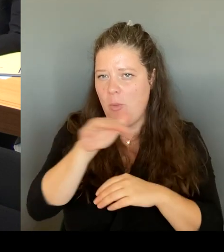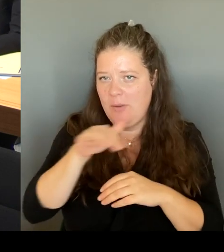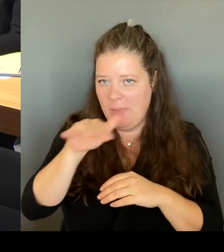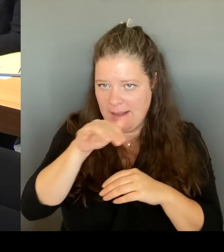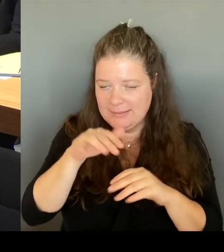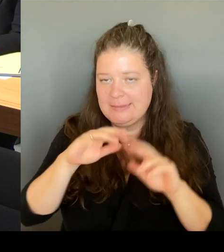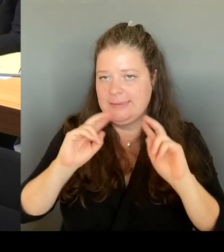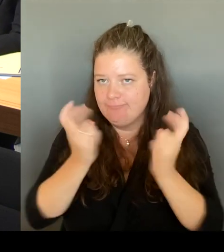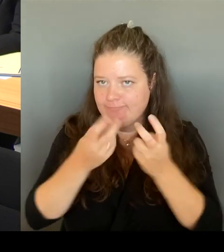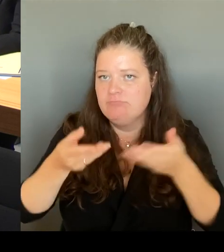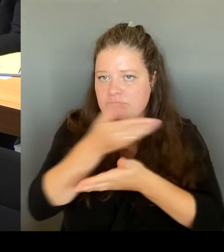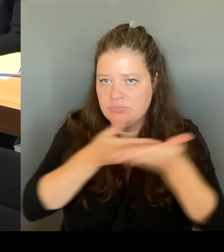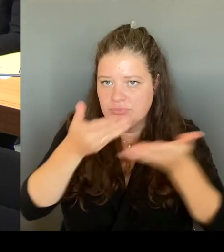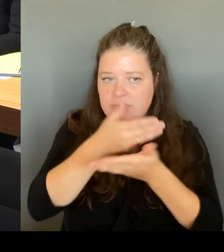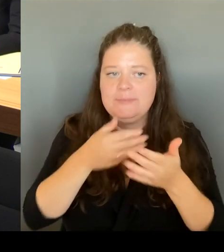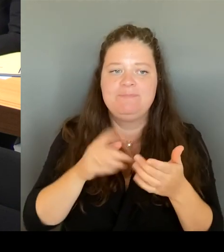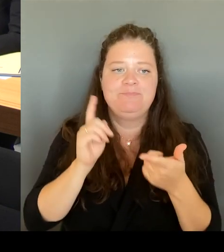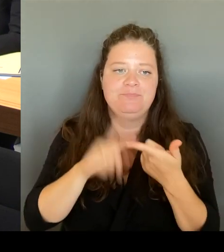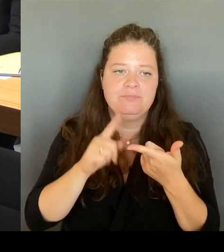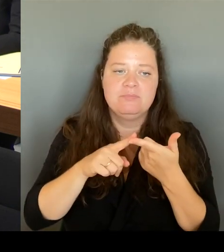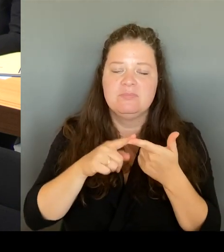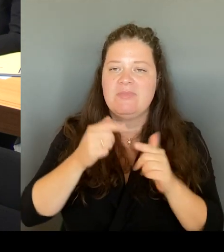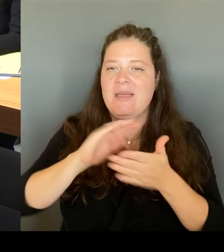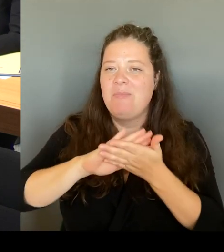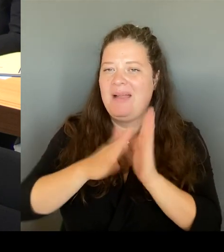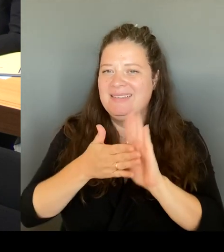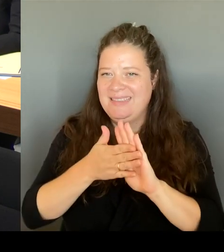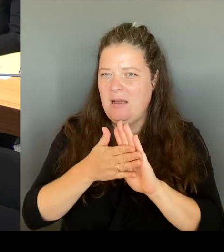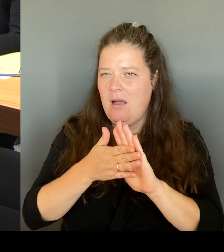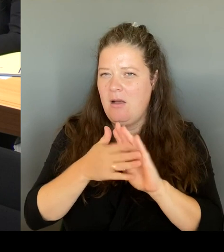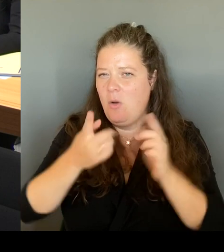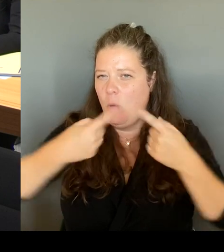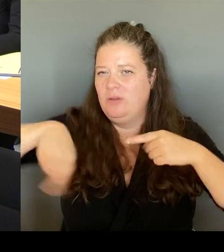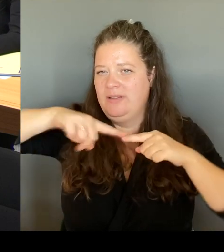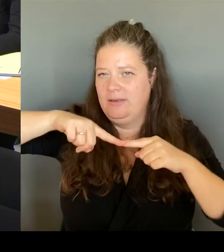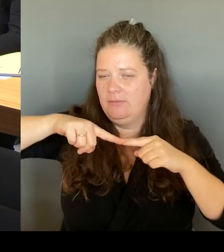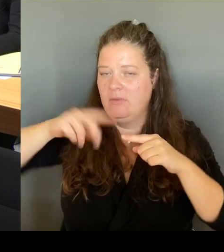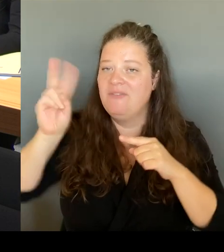Aber was wichtig ist, dass alle an einen Tisch kommen, nämlich